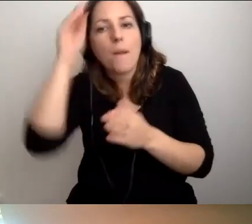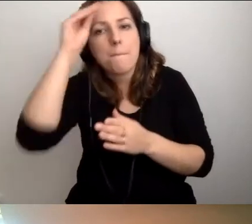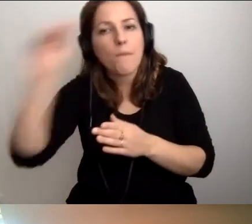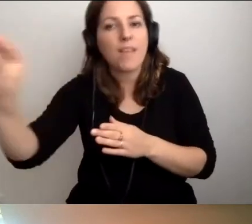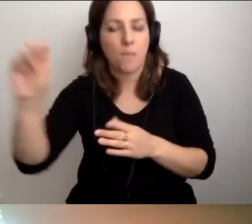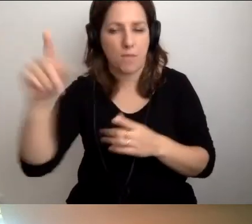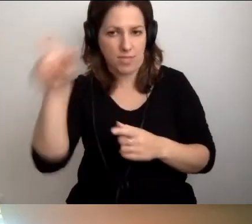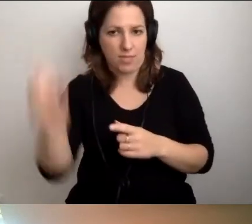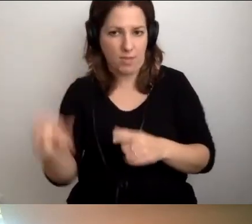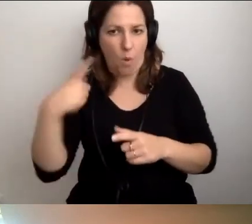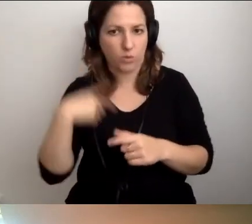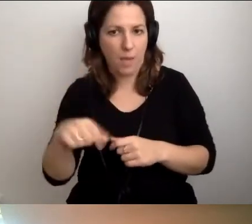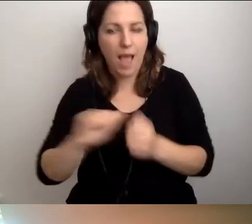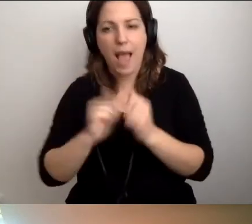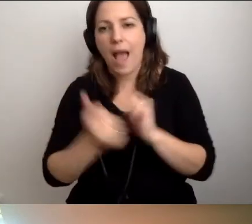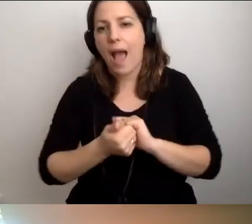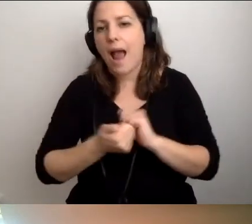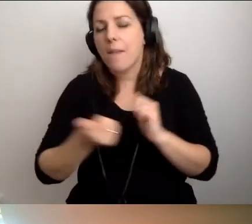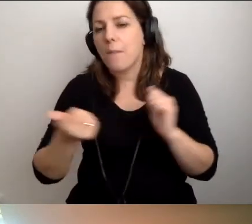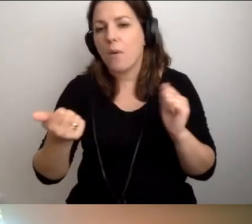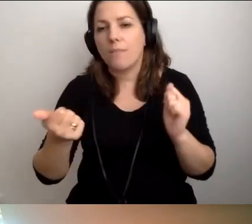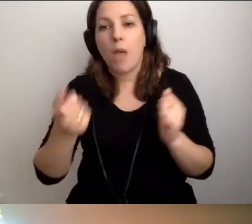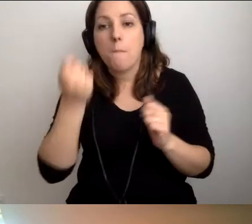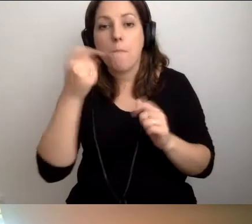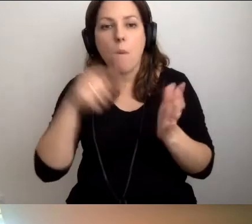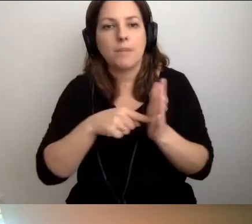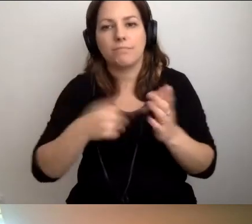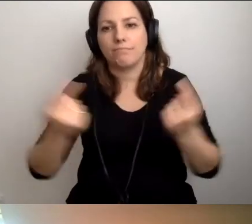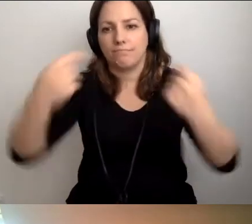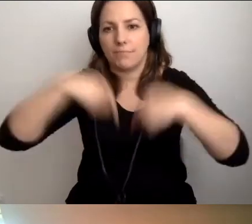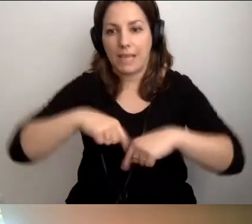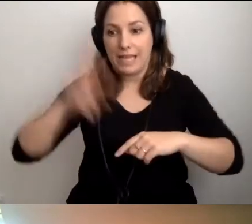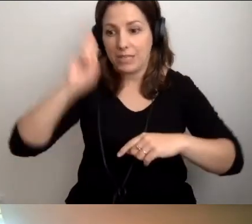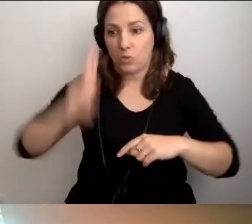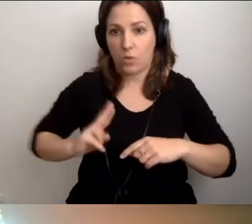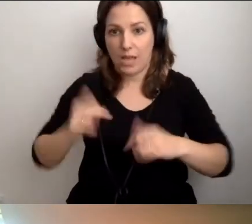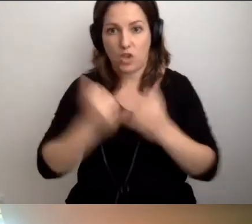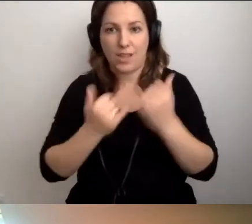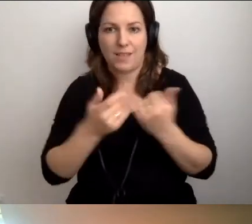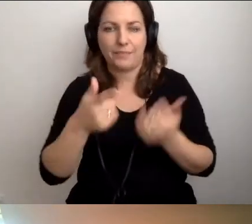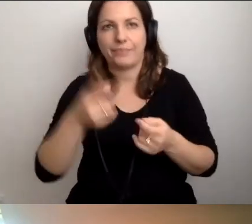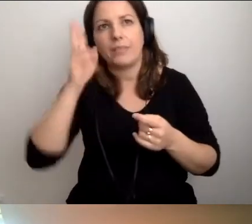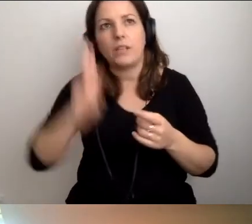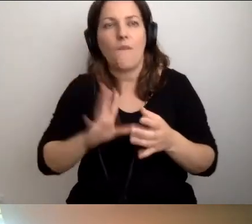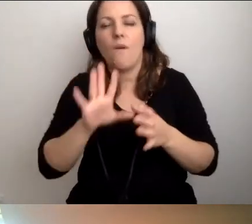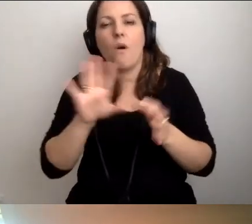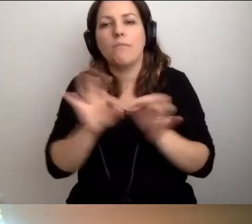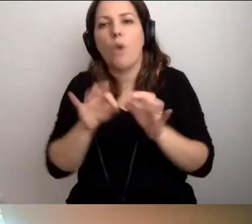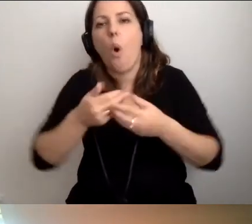Albo kiedy takie osoby do nas przychodzą, jeżeli to nie jest instytucja o charakterze otwartym,